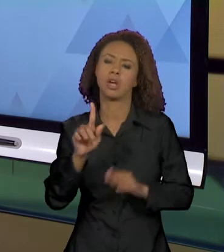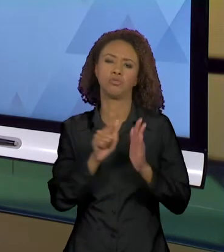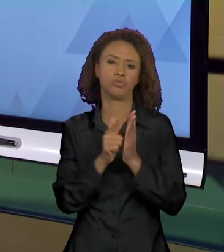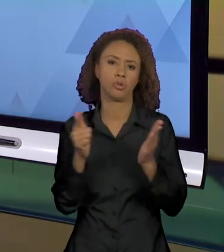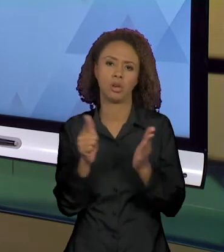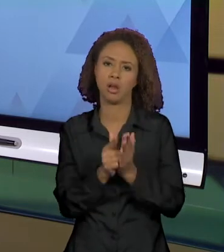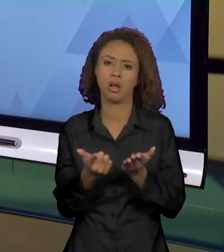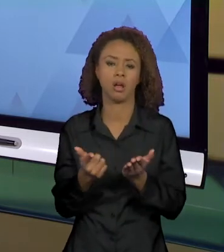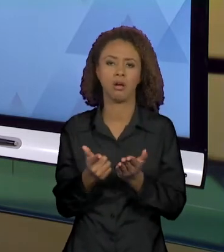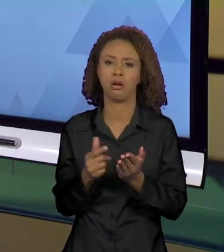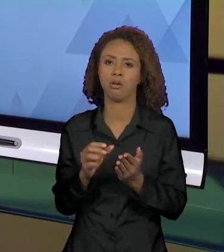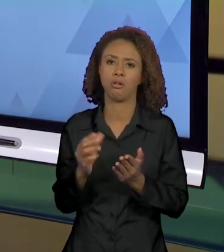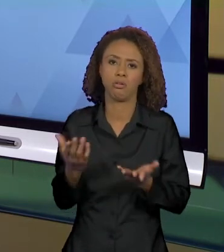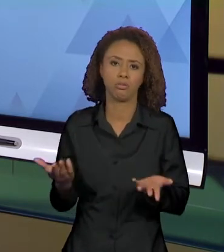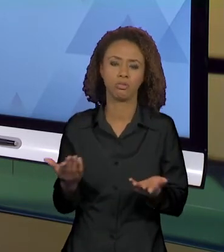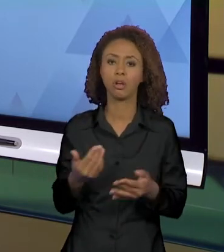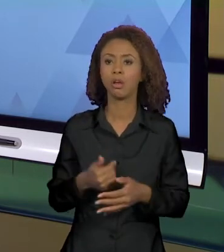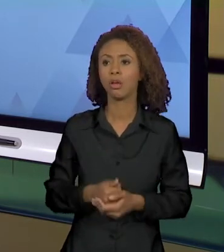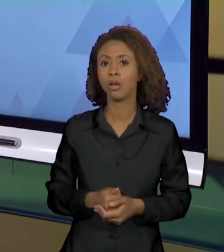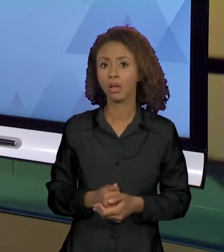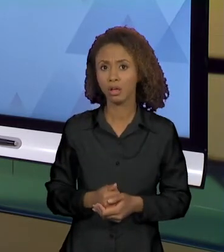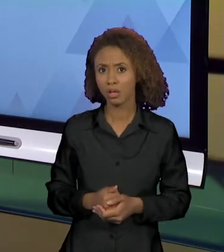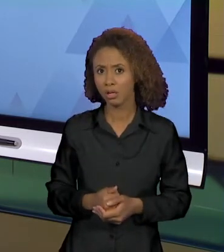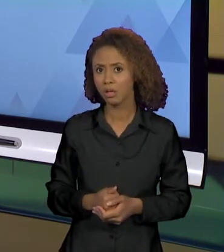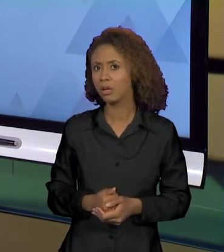IMPRESSO OU ELETRÔNICO TROUXESSEM A FORMULAÇÃO